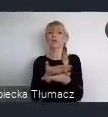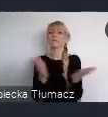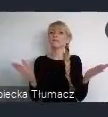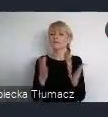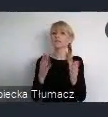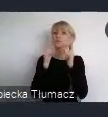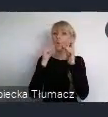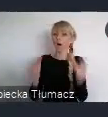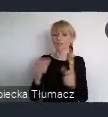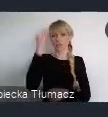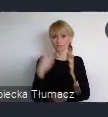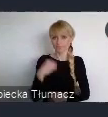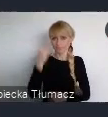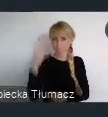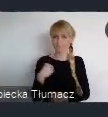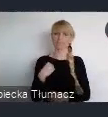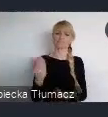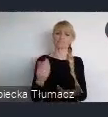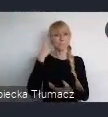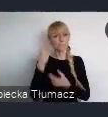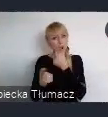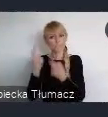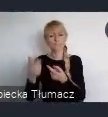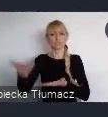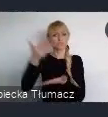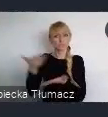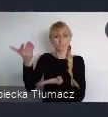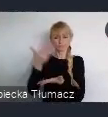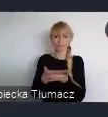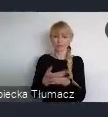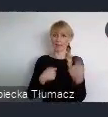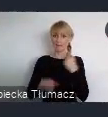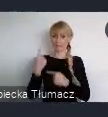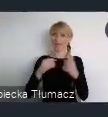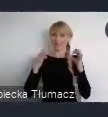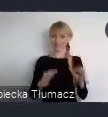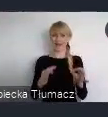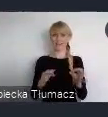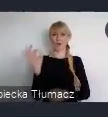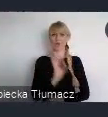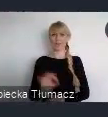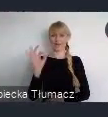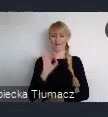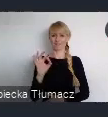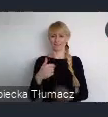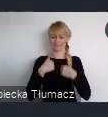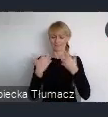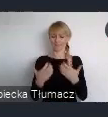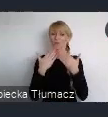Myślę, że to jest dobra okazja by podziękować Państwu za udział w tych pracach nad dokumentem.